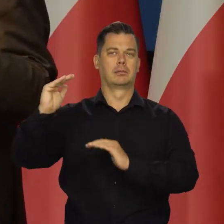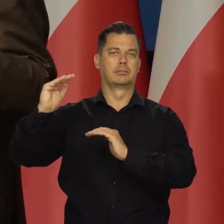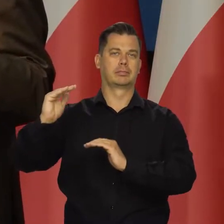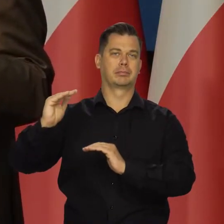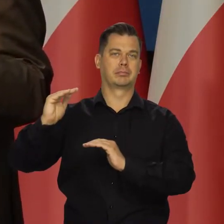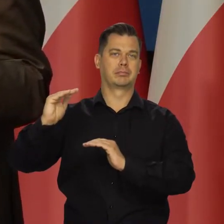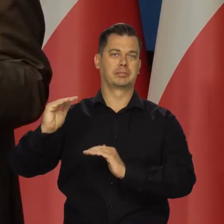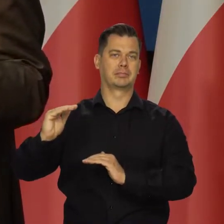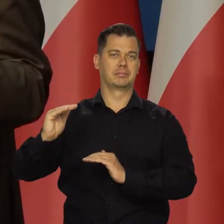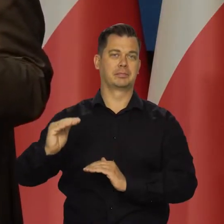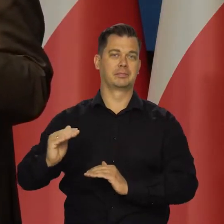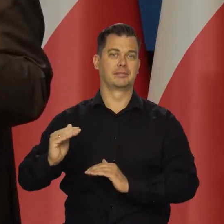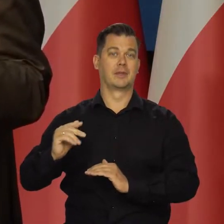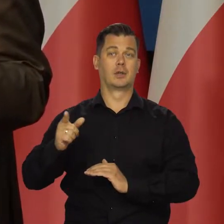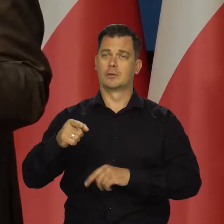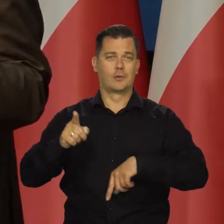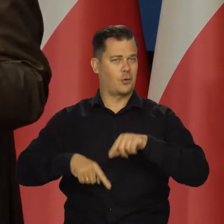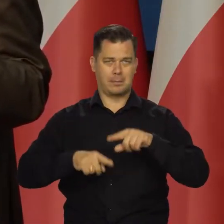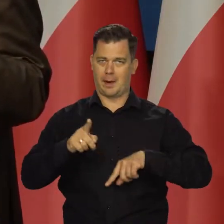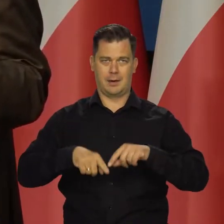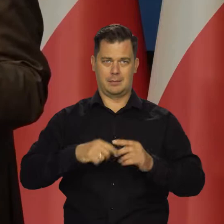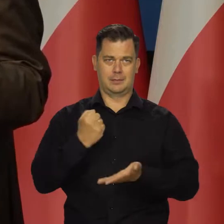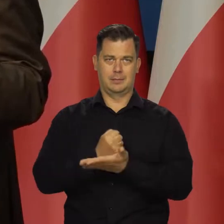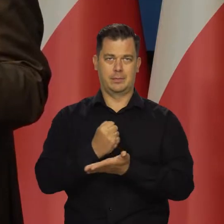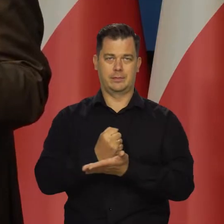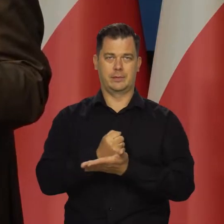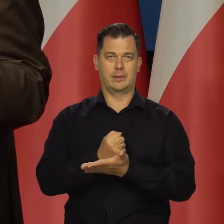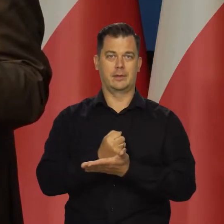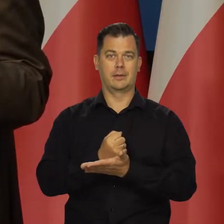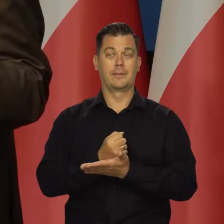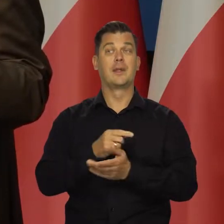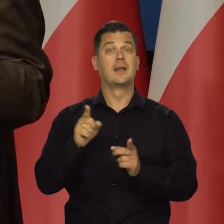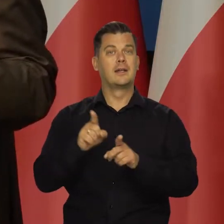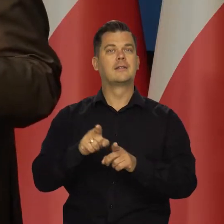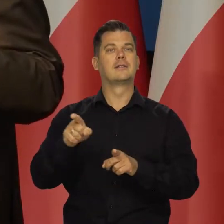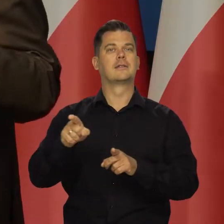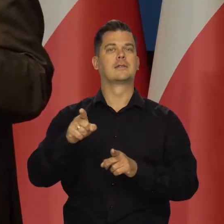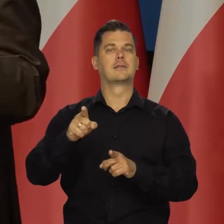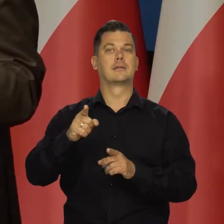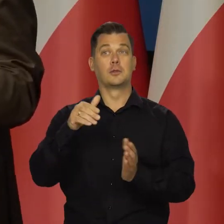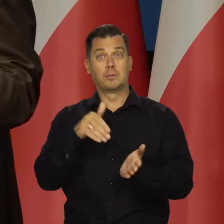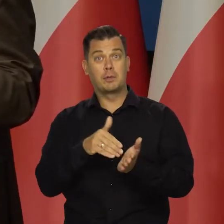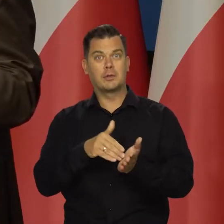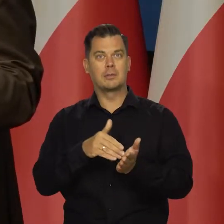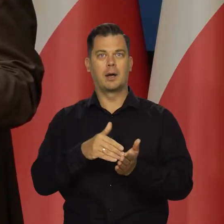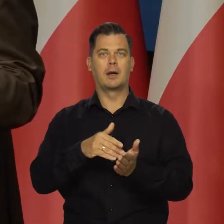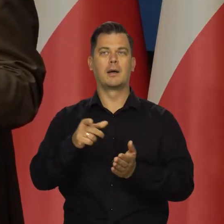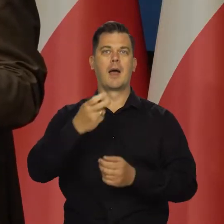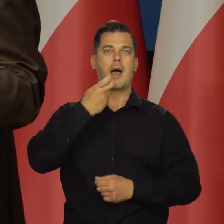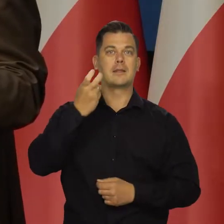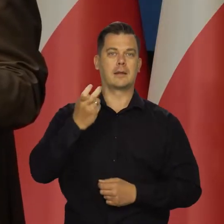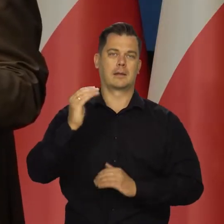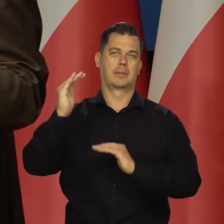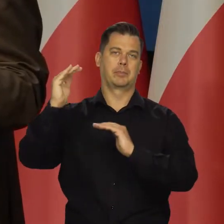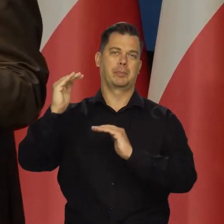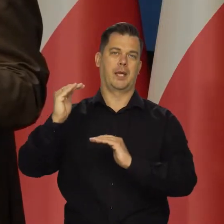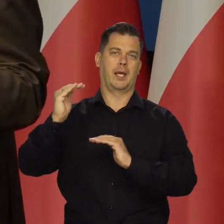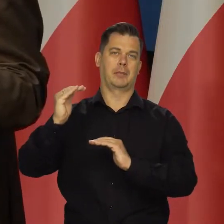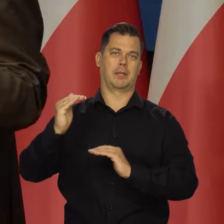Tempo wzrostu gospodarczego maleje, co jest normalne i spada zapotrzebowanie na surowce energetyczne.